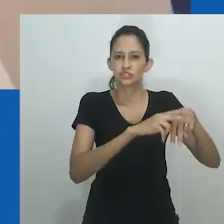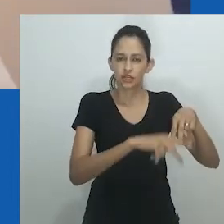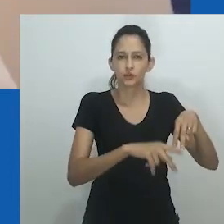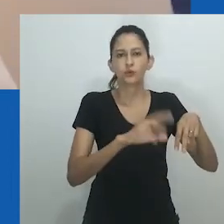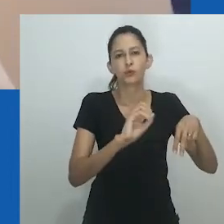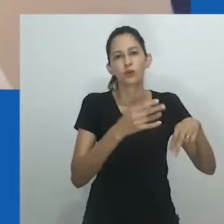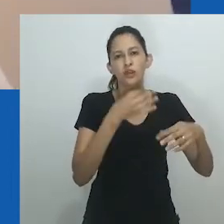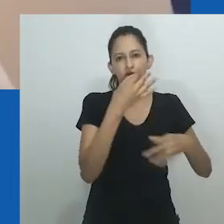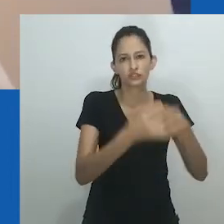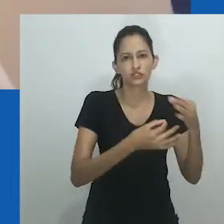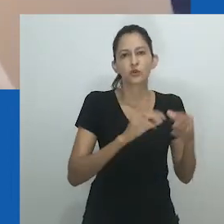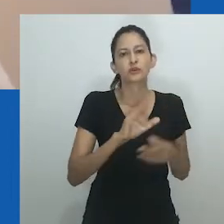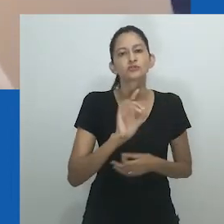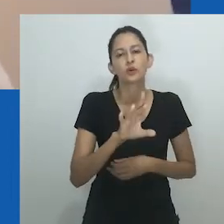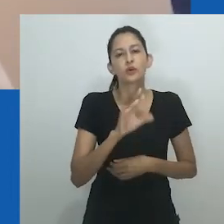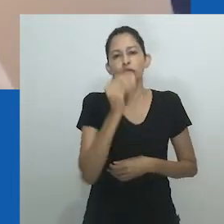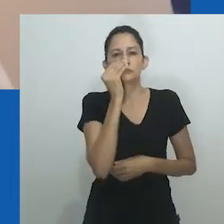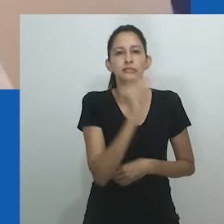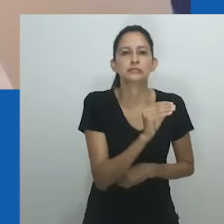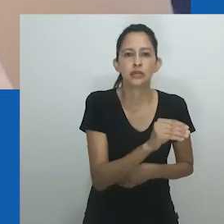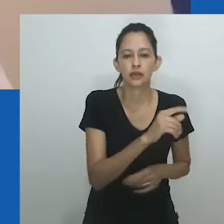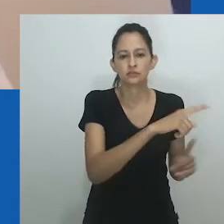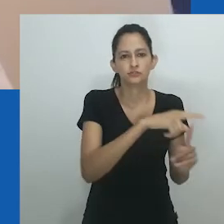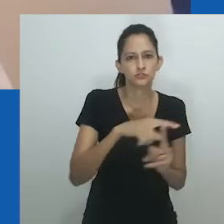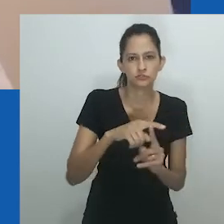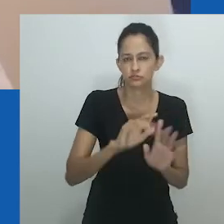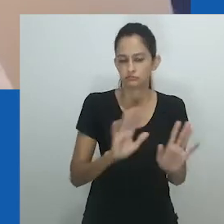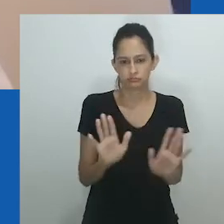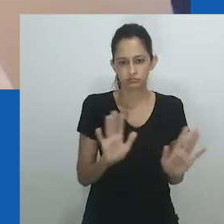em vez de substituir uma pela outra, ou sugerir os limites de uma e o alcance da outra.